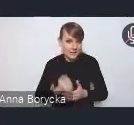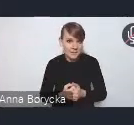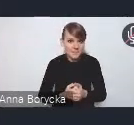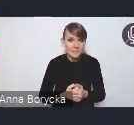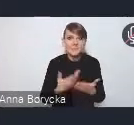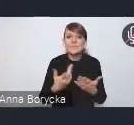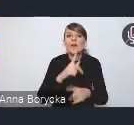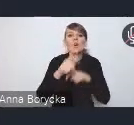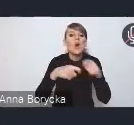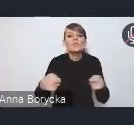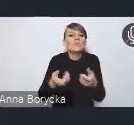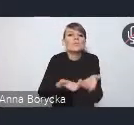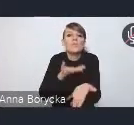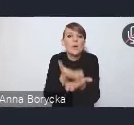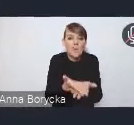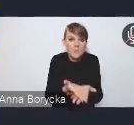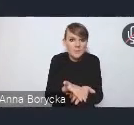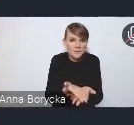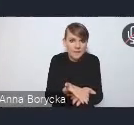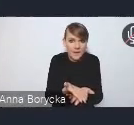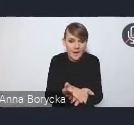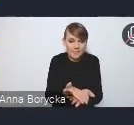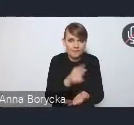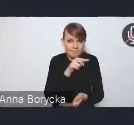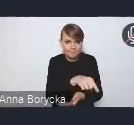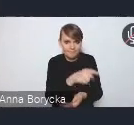które w tym obszarze wyzwań wskazujemy,